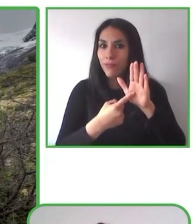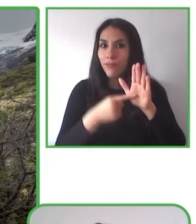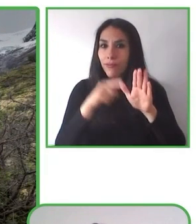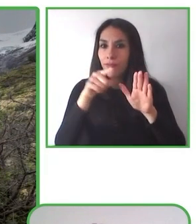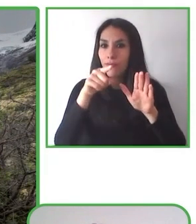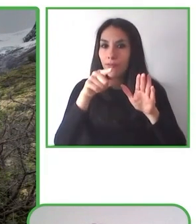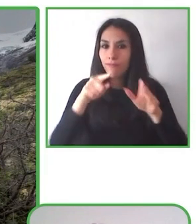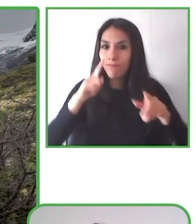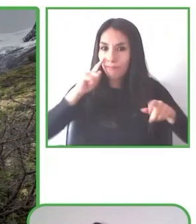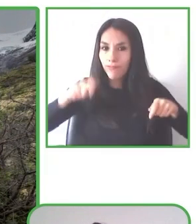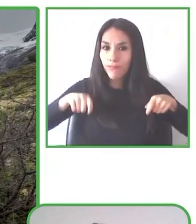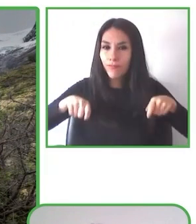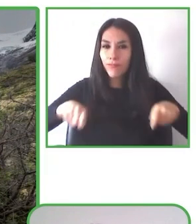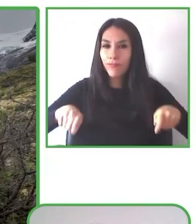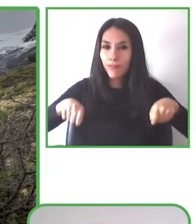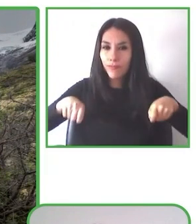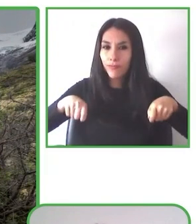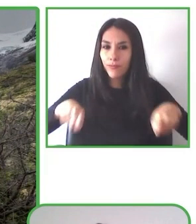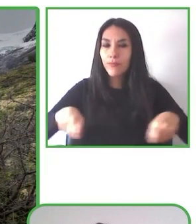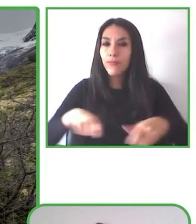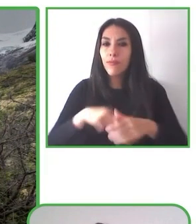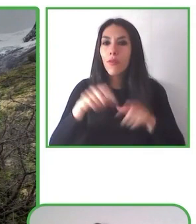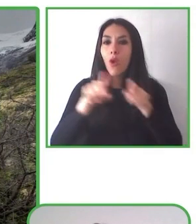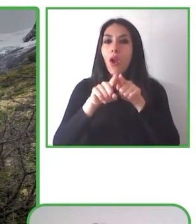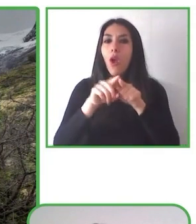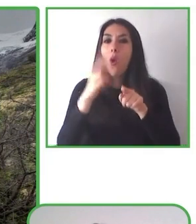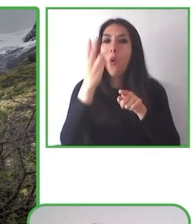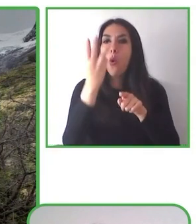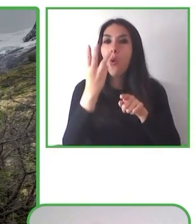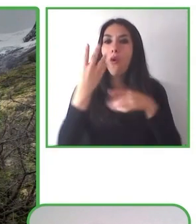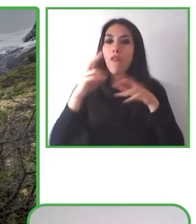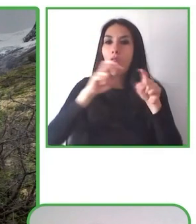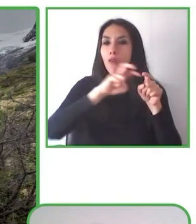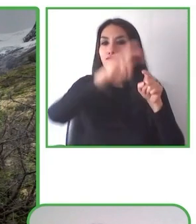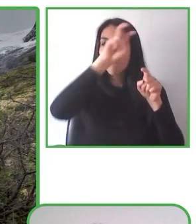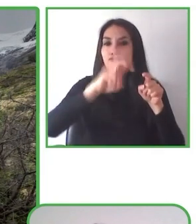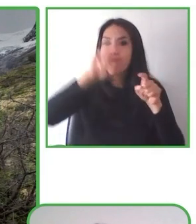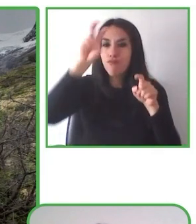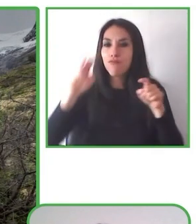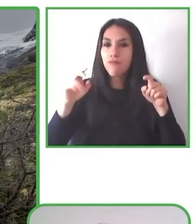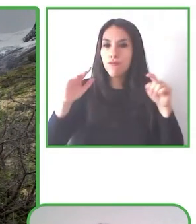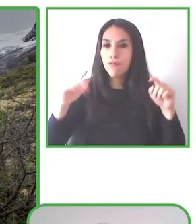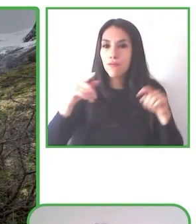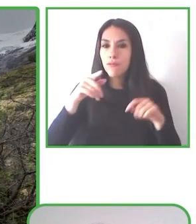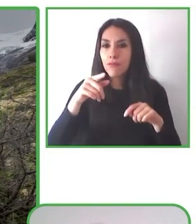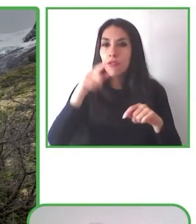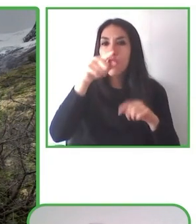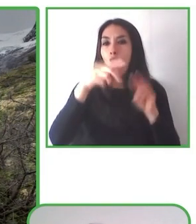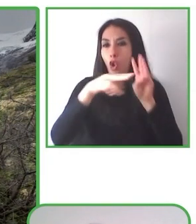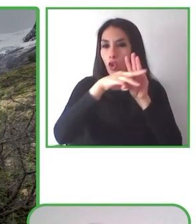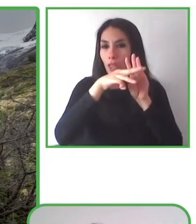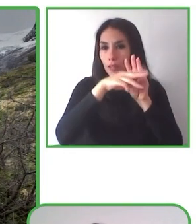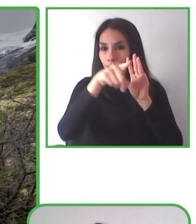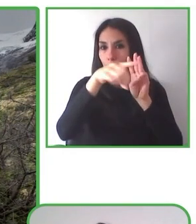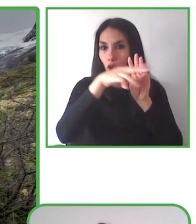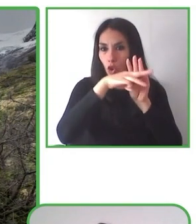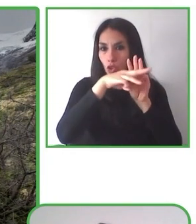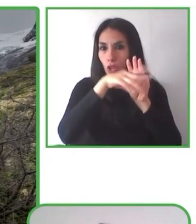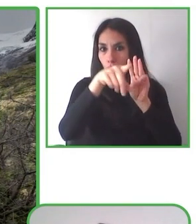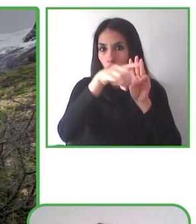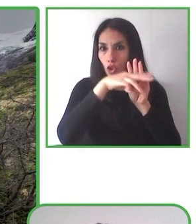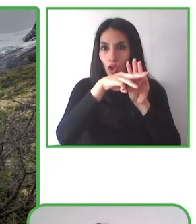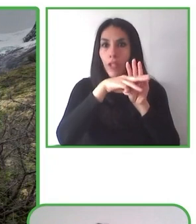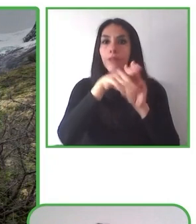Premio 100 mujeres líderes en el año 2021 en el ámbito social que entrega Mujeres